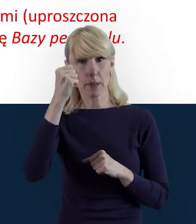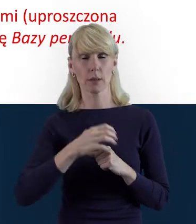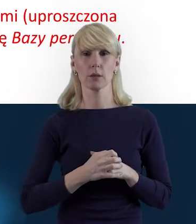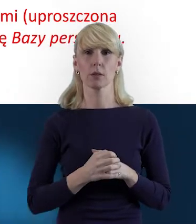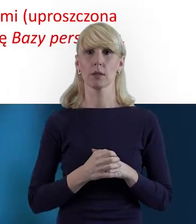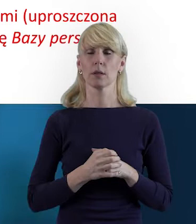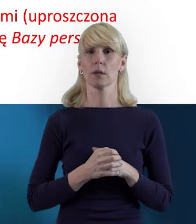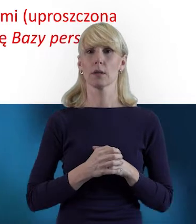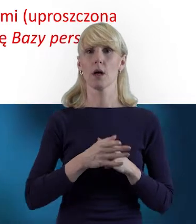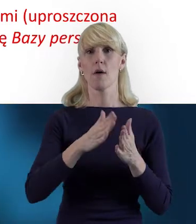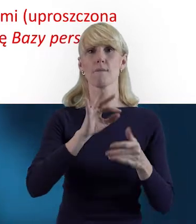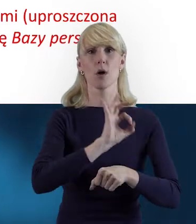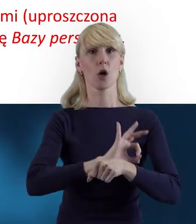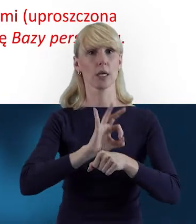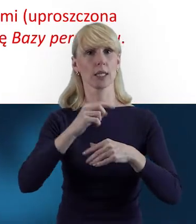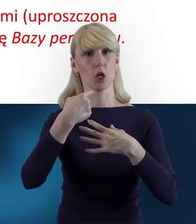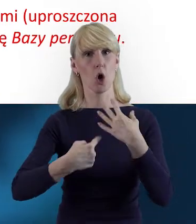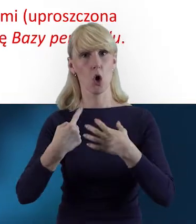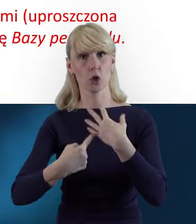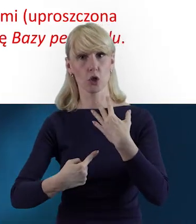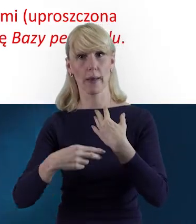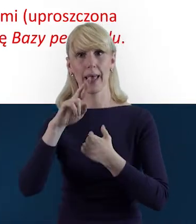W projektach rozliczanych kwotami ryczałtowymi,